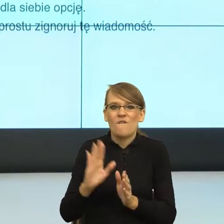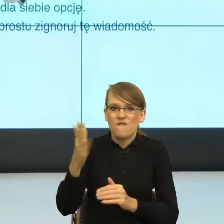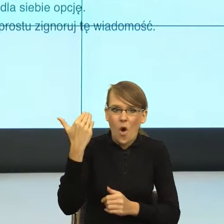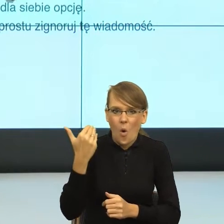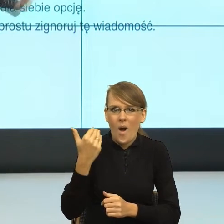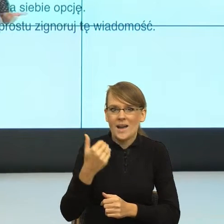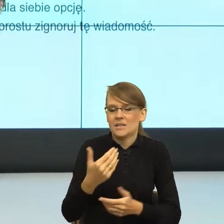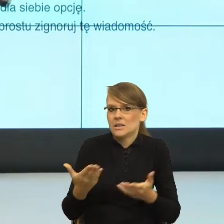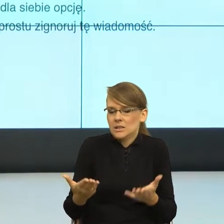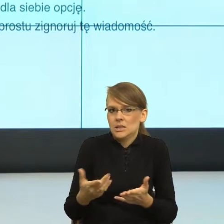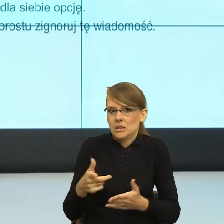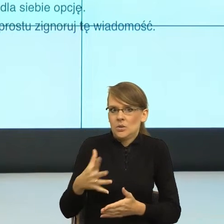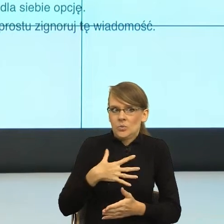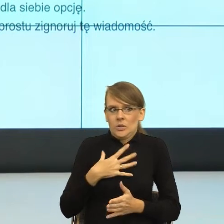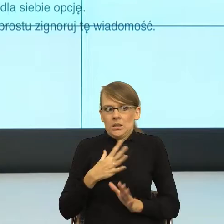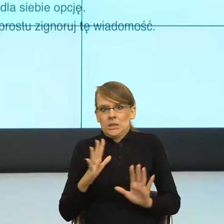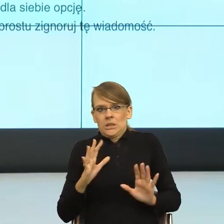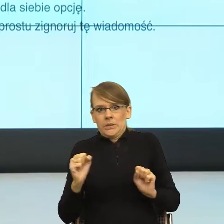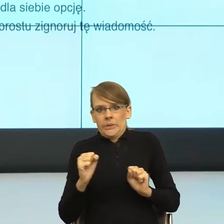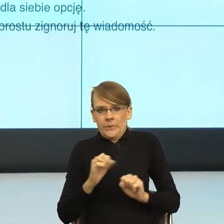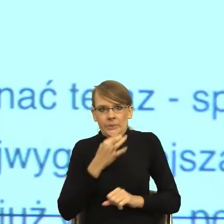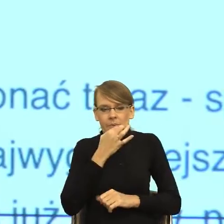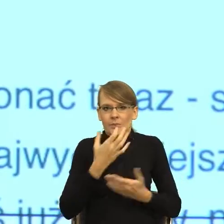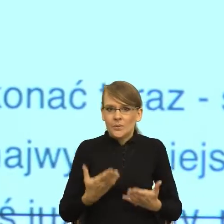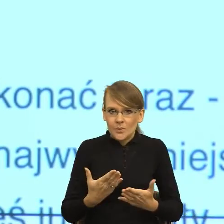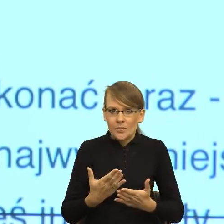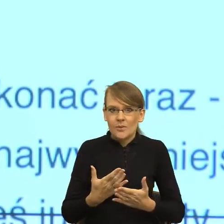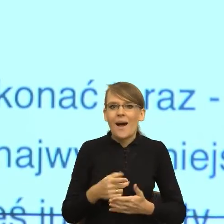języka polskiego i powoli ten język, ten wołacz wypiera.